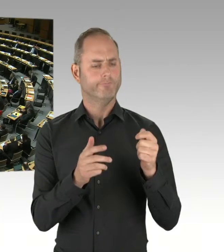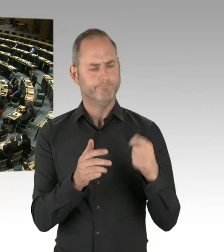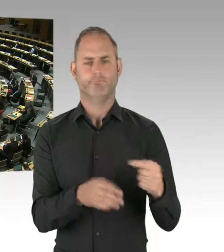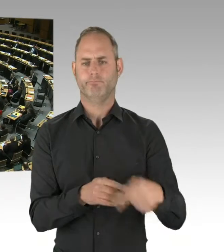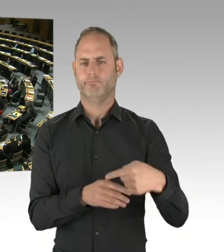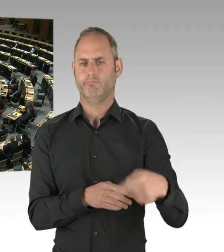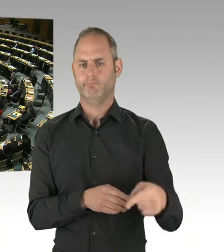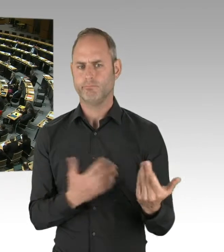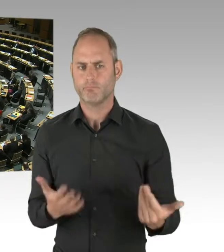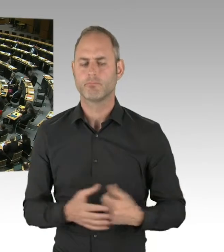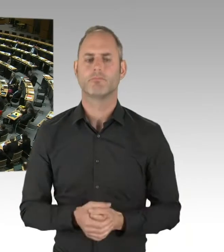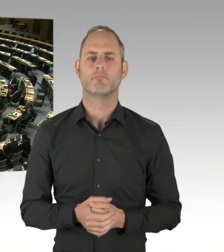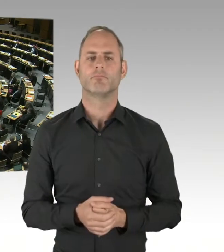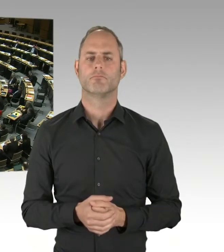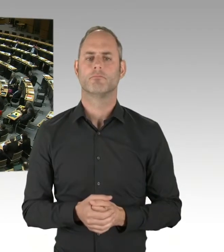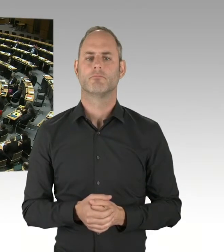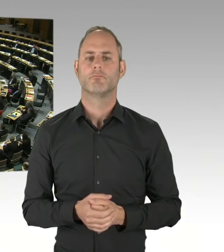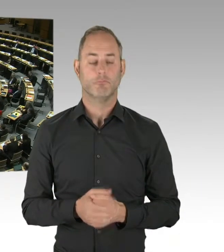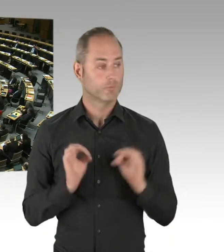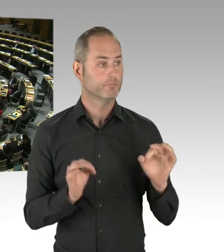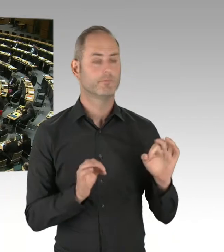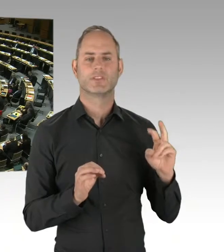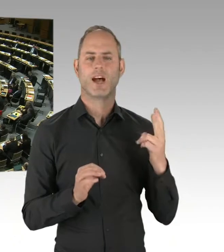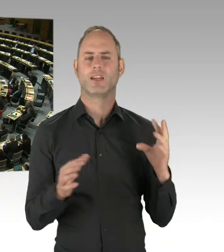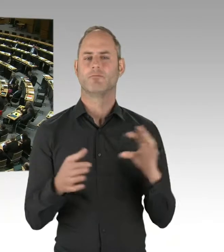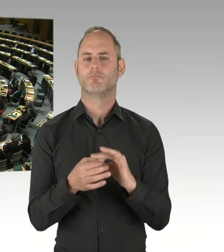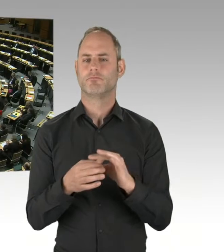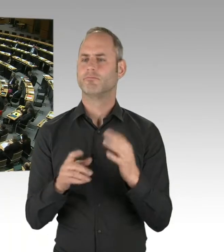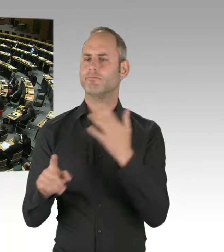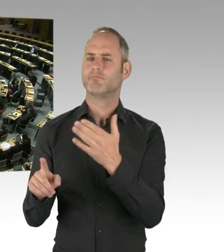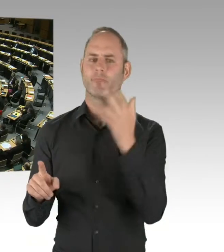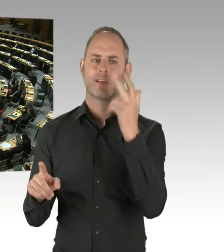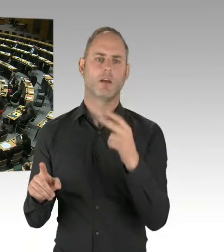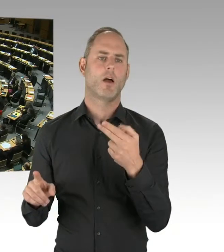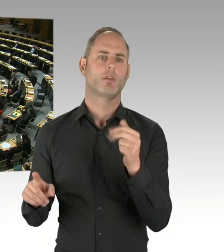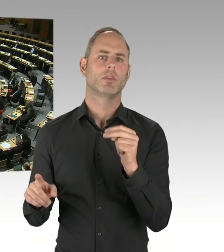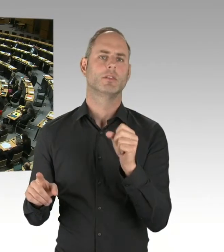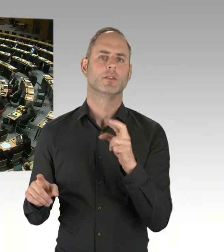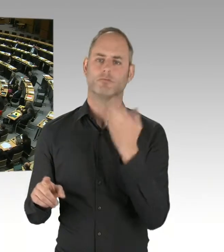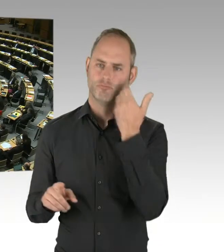stelle ich die gleiche Frage: Ja oder nein? Ein Wort!